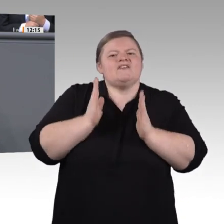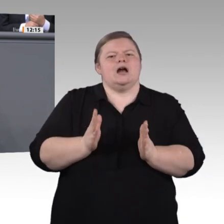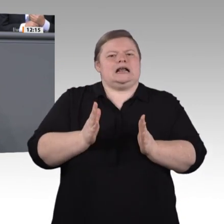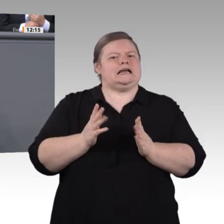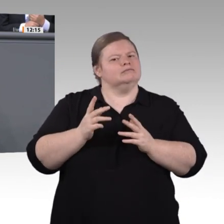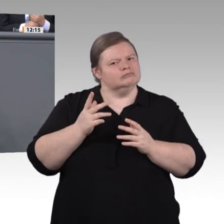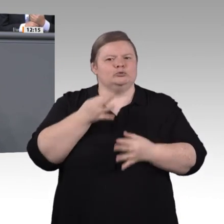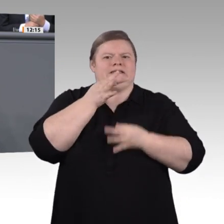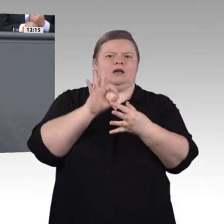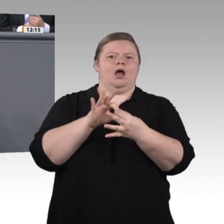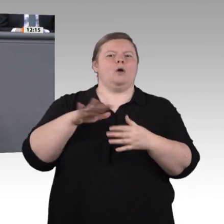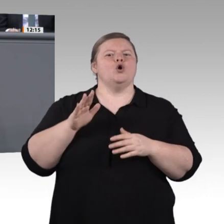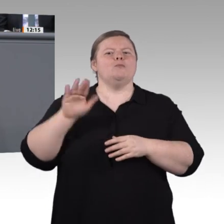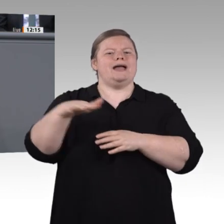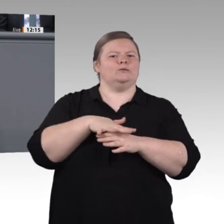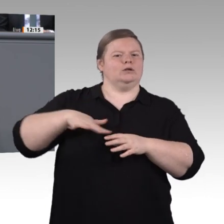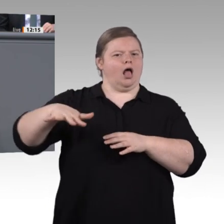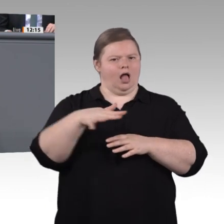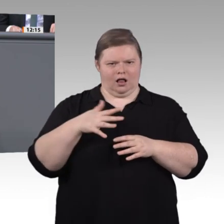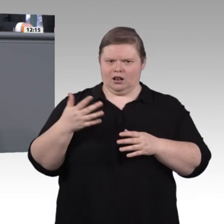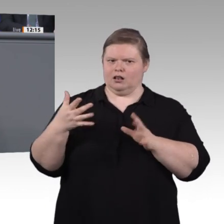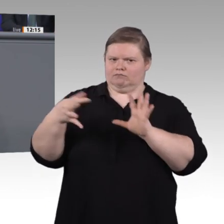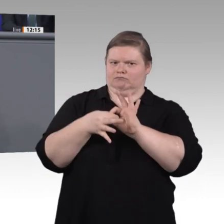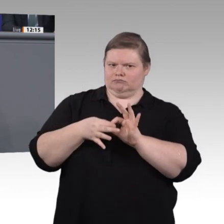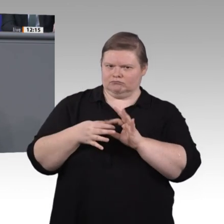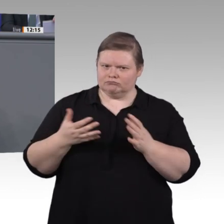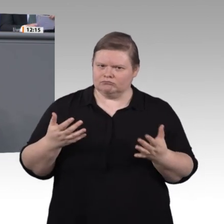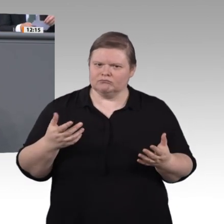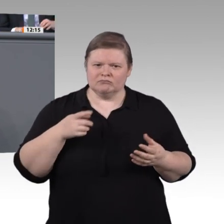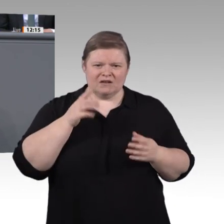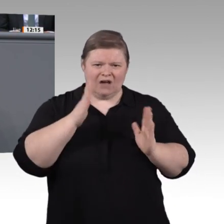Ausbildung oder auch das triale Studium im Handwerk, also ein Gesellenabschluss